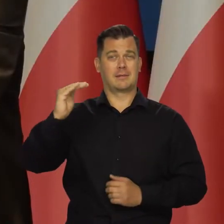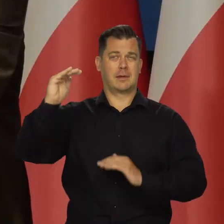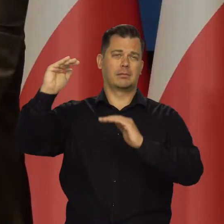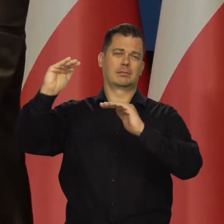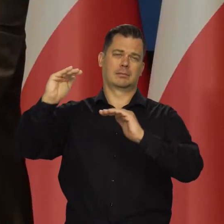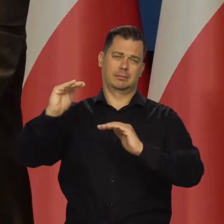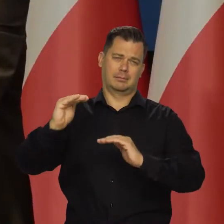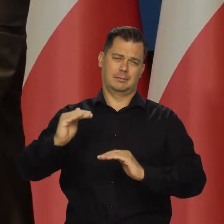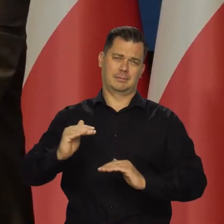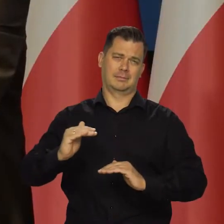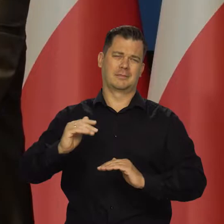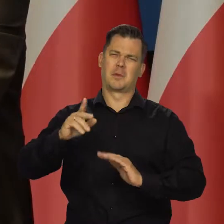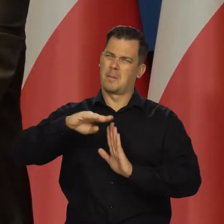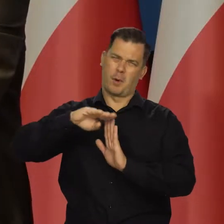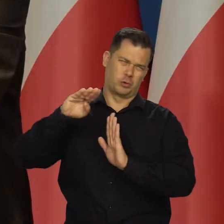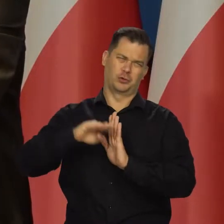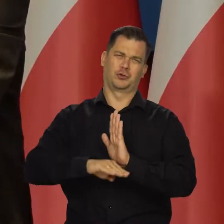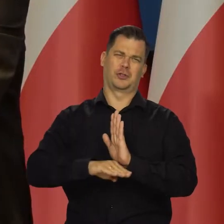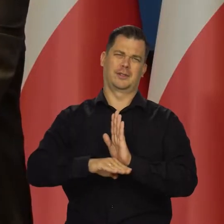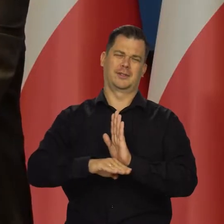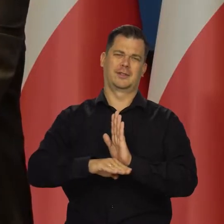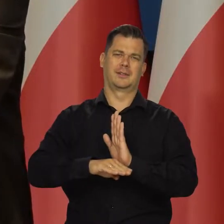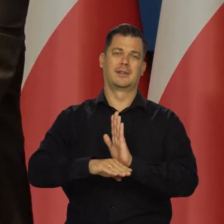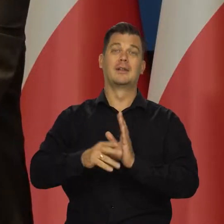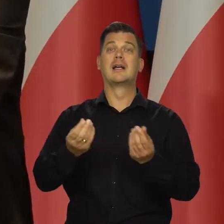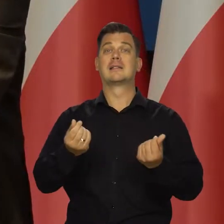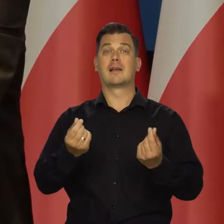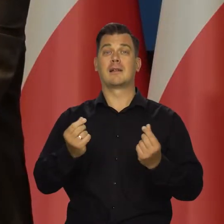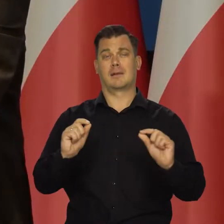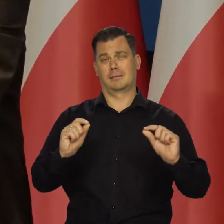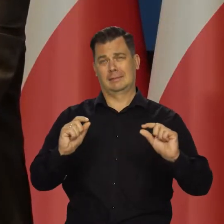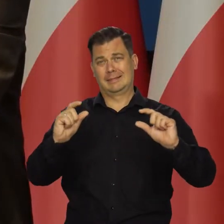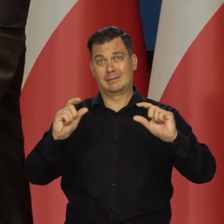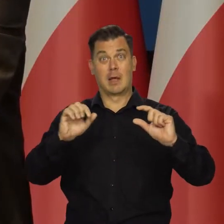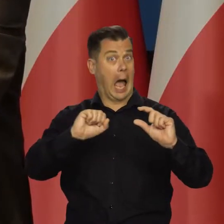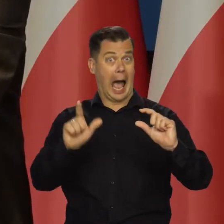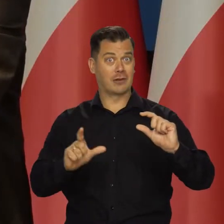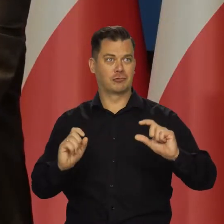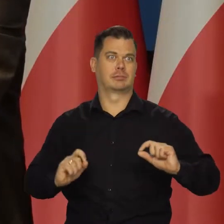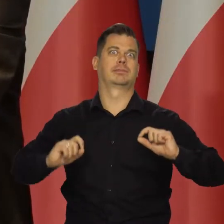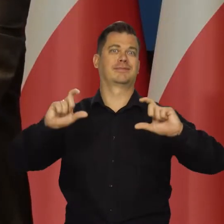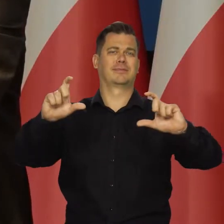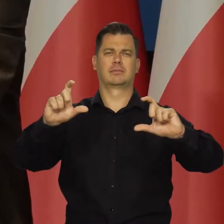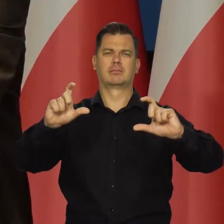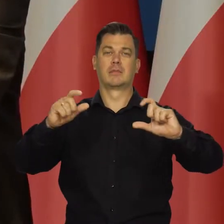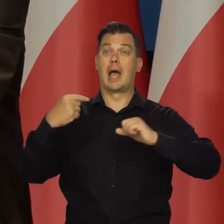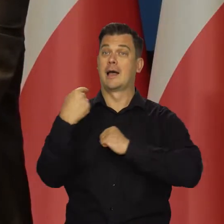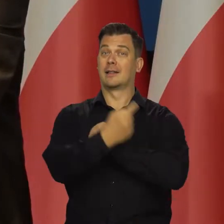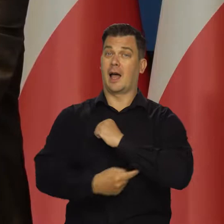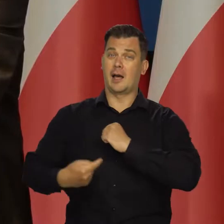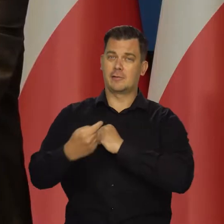No, może ta inflacja będzie jednocyfrowa i będzie niższa. Czy że ceny regulowane się podniosą, ale nie jakoś tak strasznie,